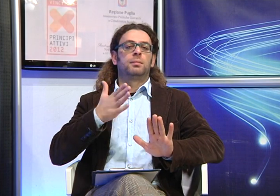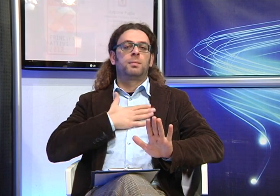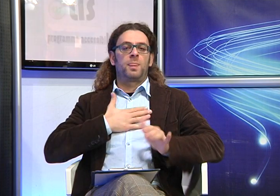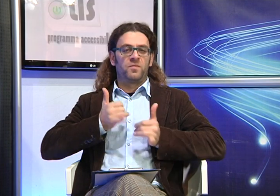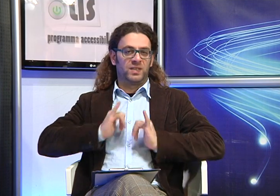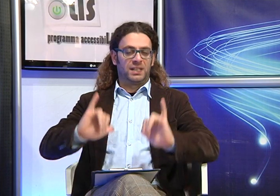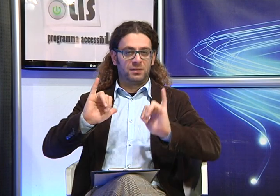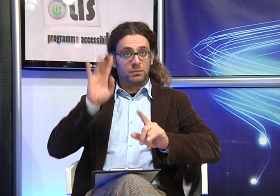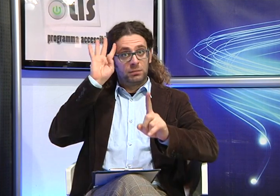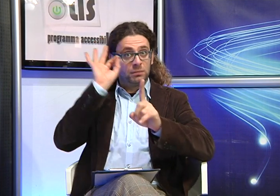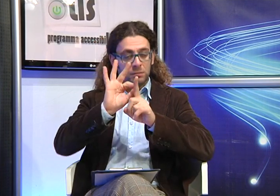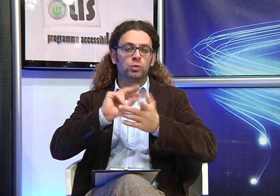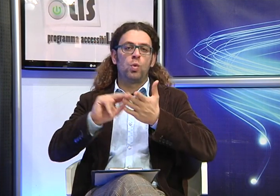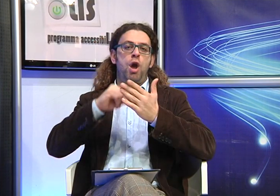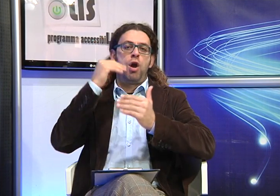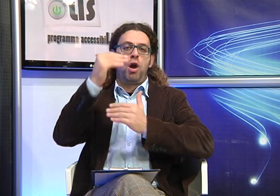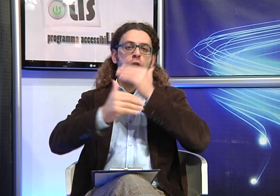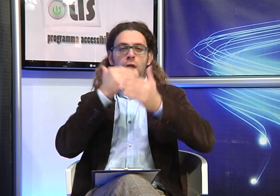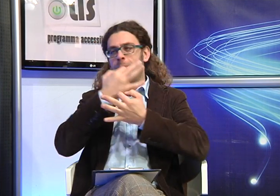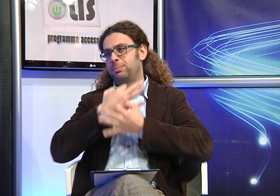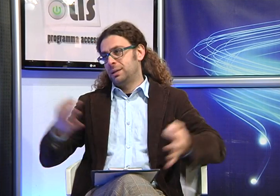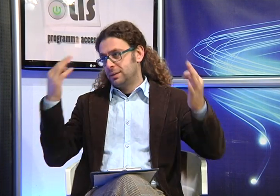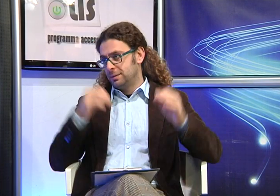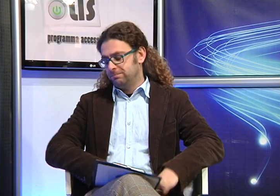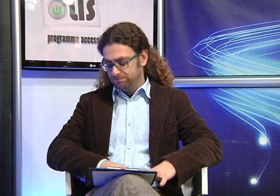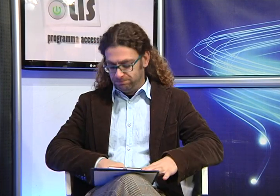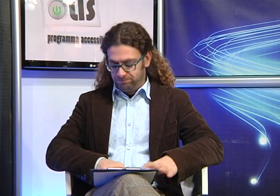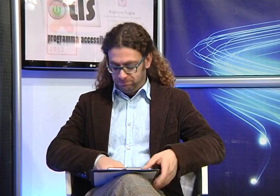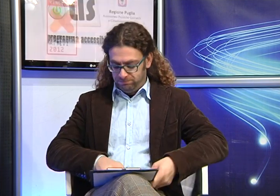vedere garantito un servizio che consenta ai propri figli di svolgereserenamente il percorso scolastico